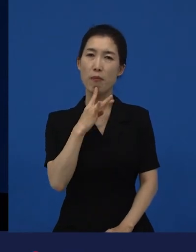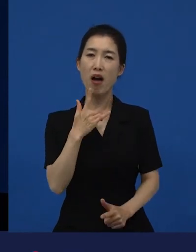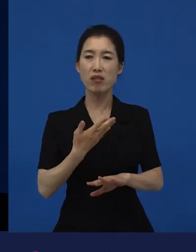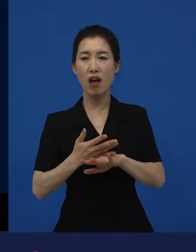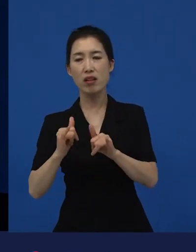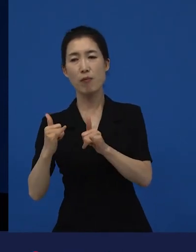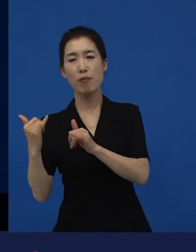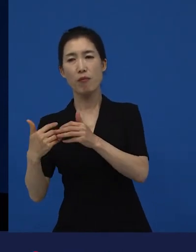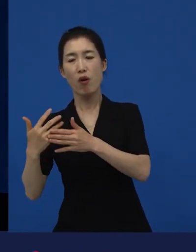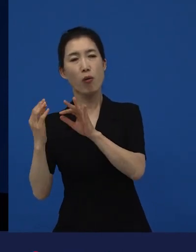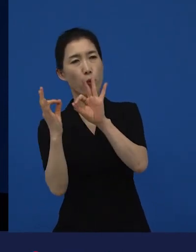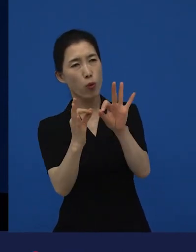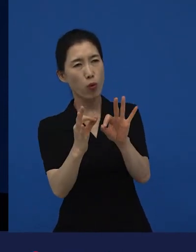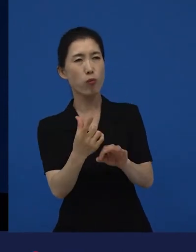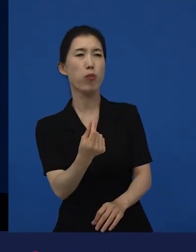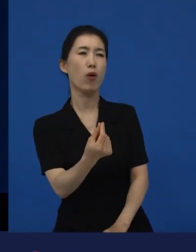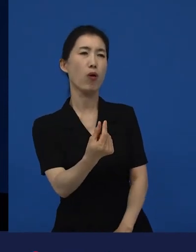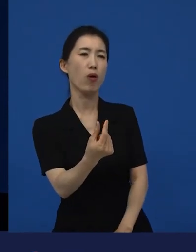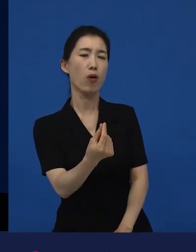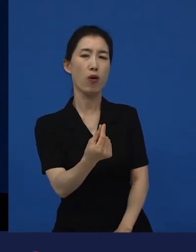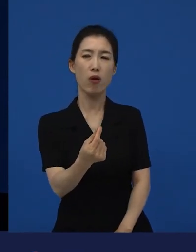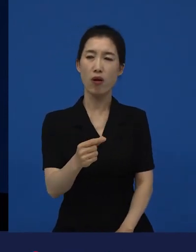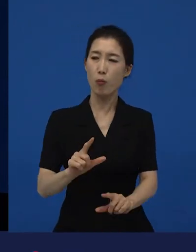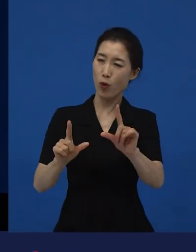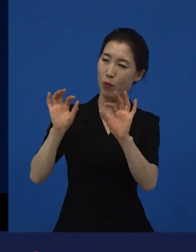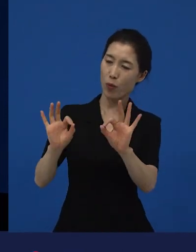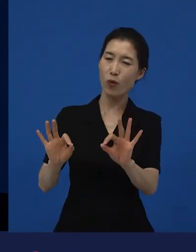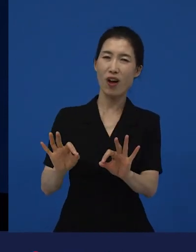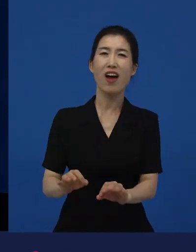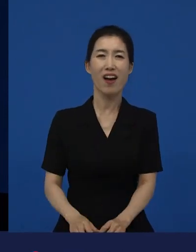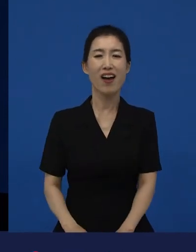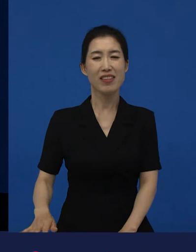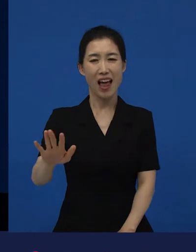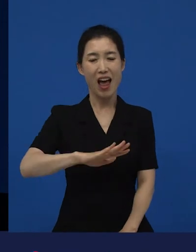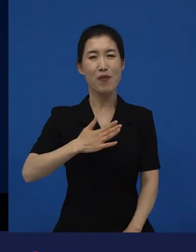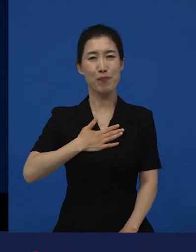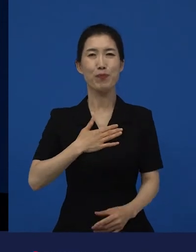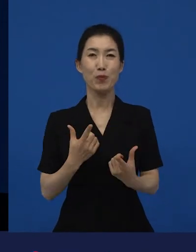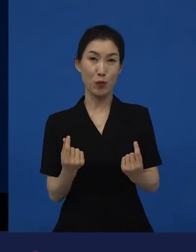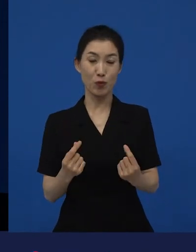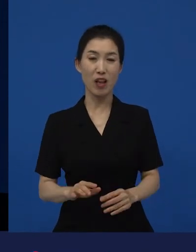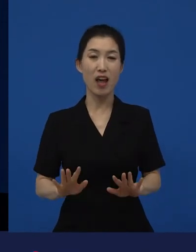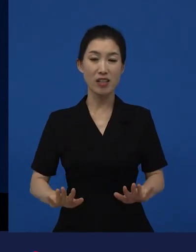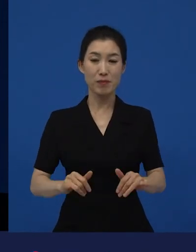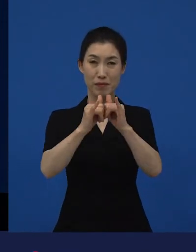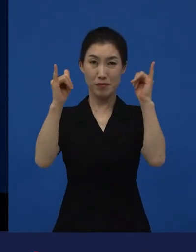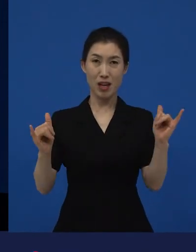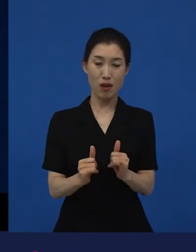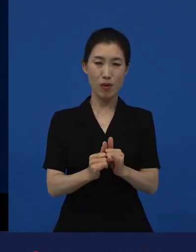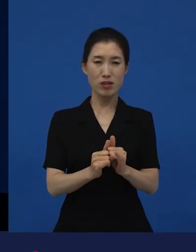우리도 다르지 않구나, 굉장히 많은 사람이 소외되고, 배제되어 가고 있다고